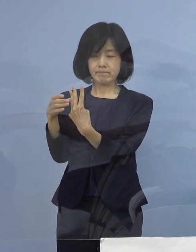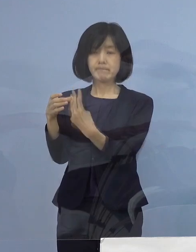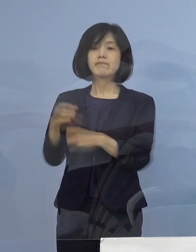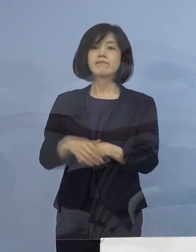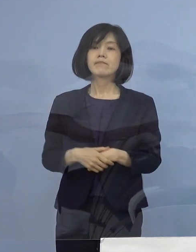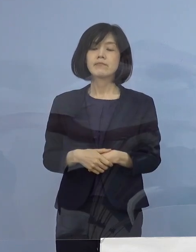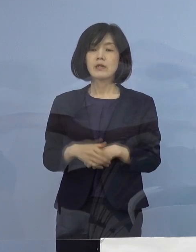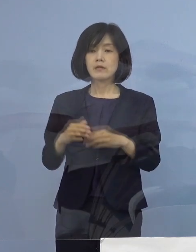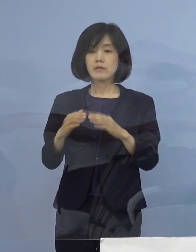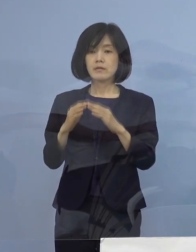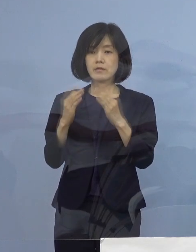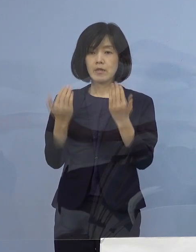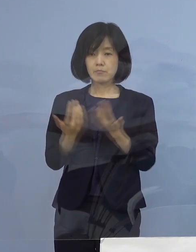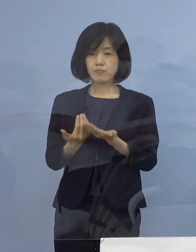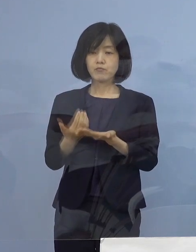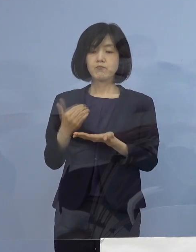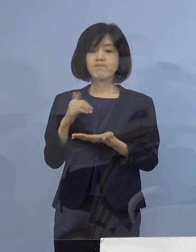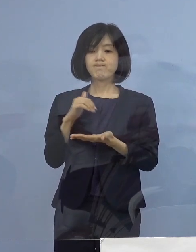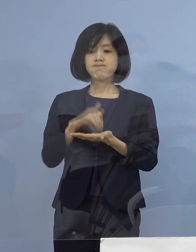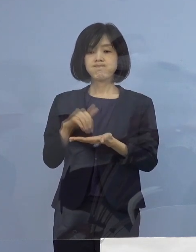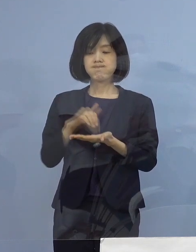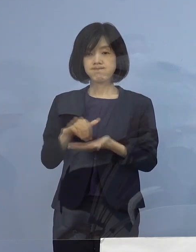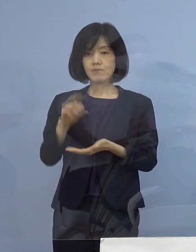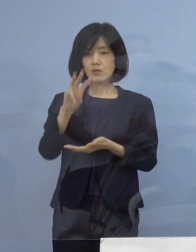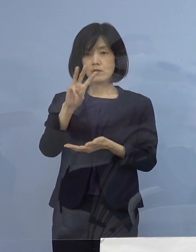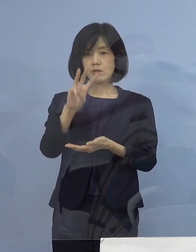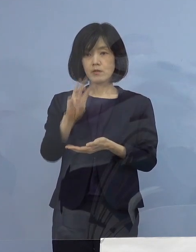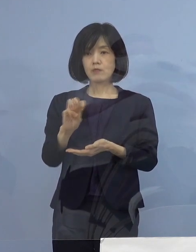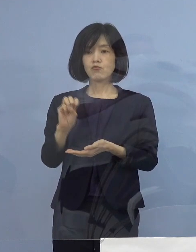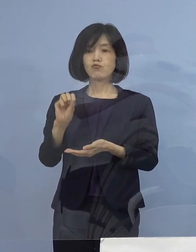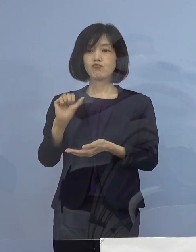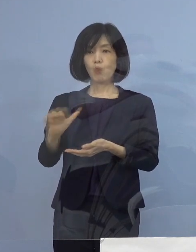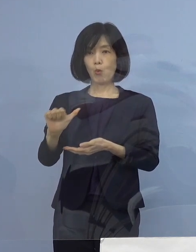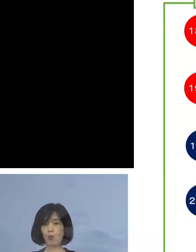陽性者は全てで35名ということで